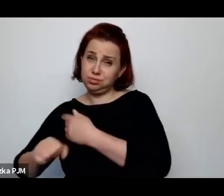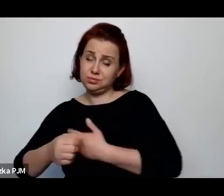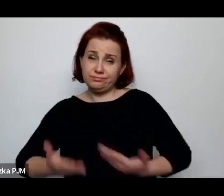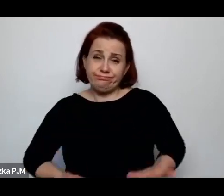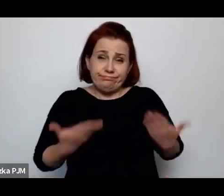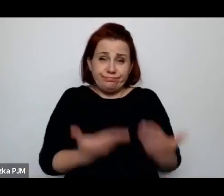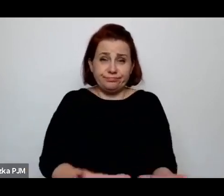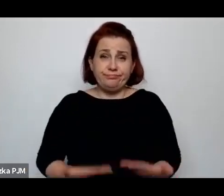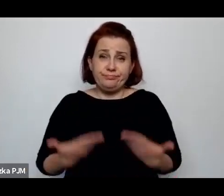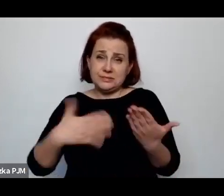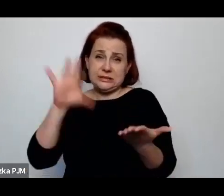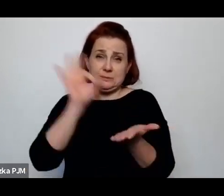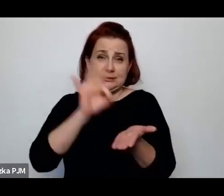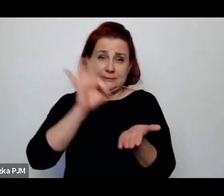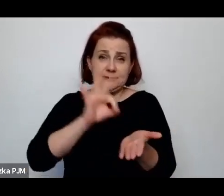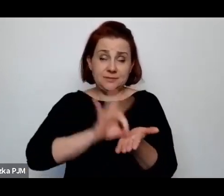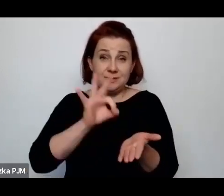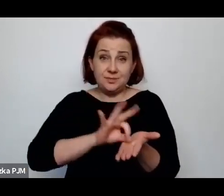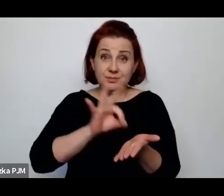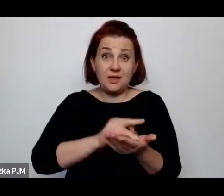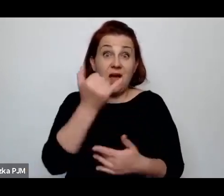i te dzieci regularnie umierały.